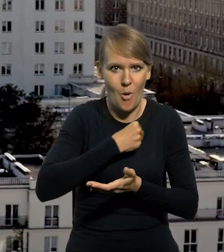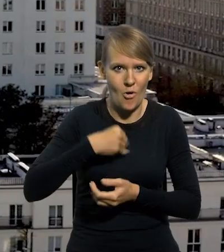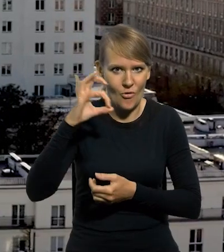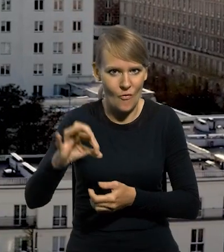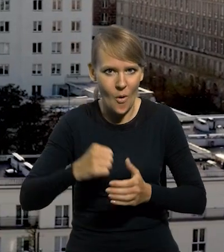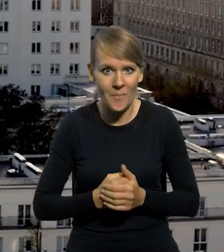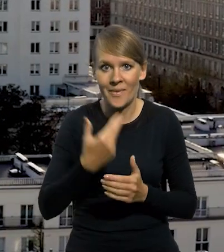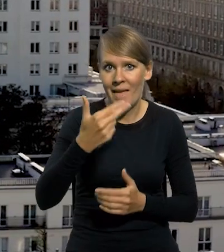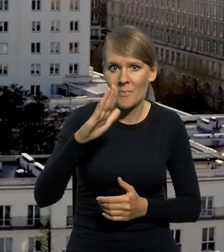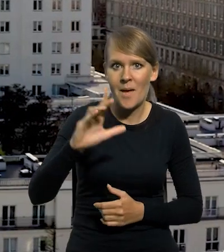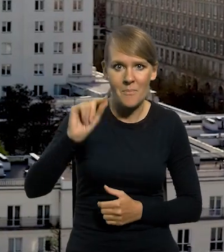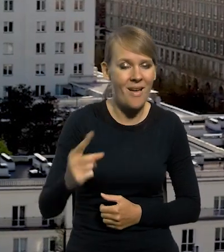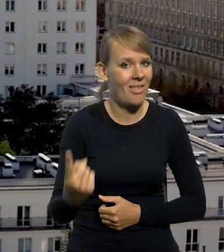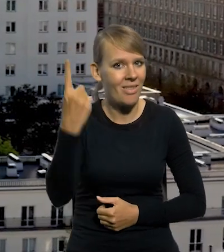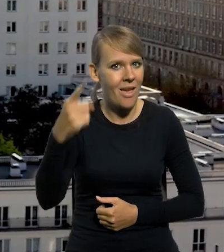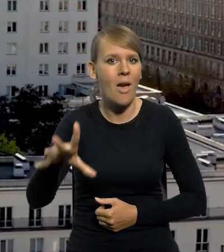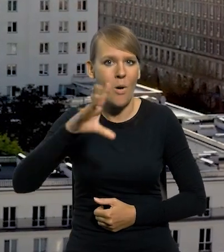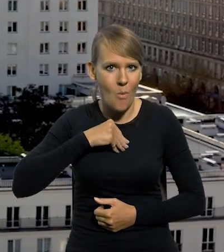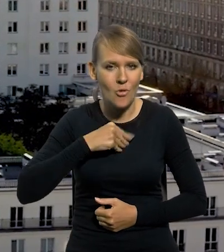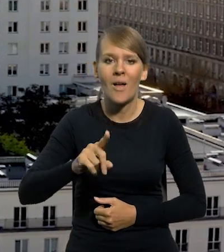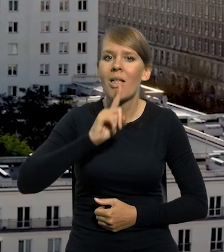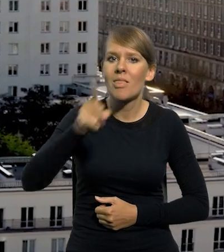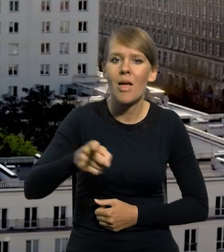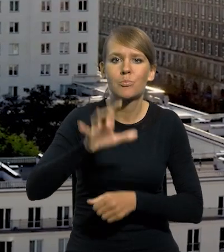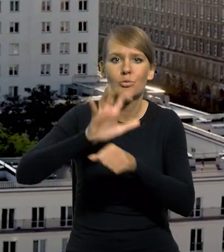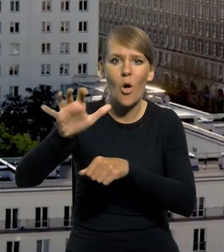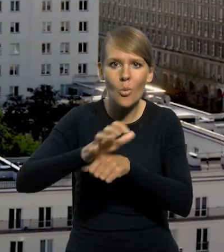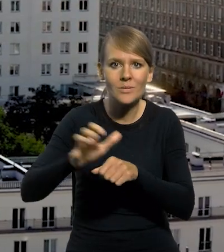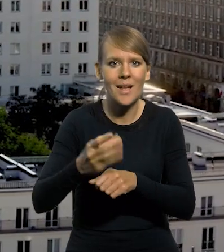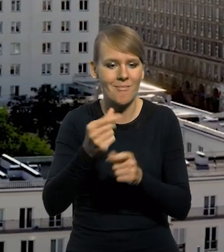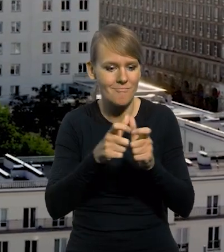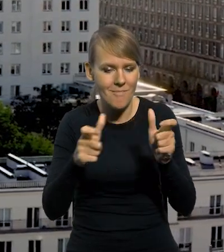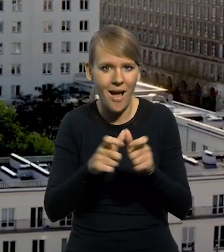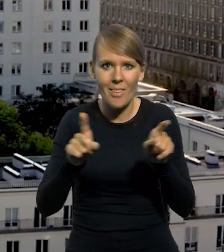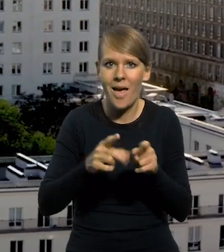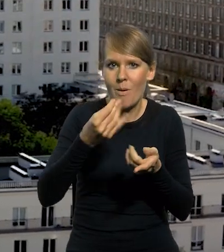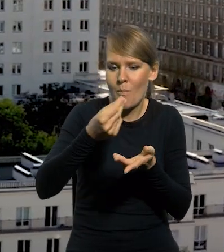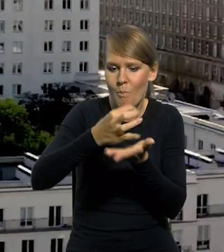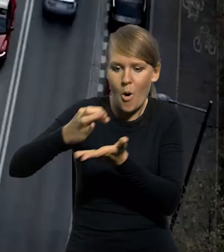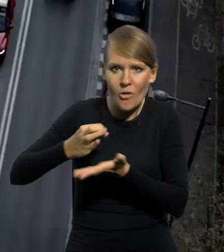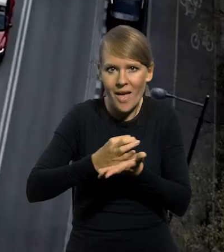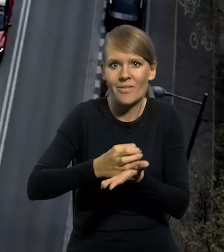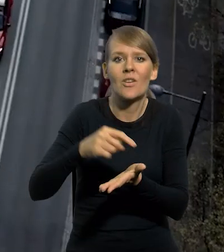NBP, jako jedyny pełni funkcje emisyjną, czyli zleca produkcję banknotów i monet będących prawnymi